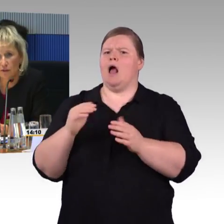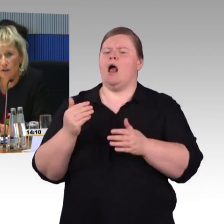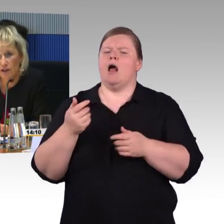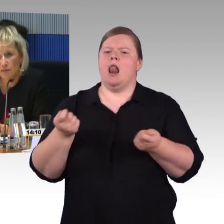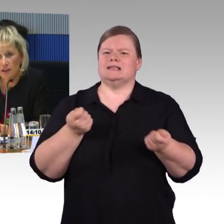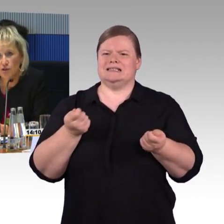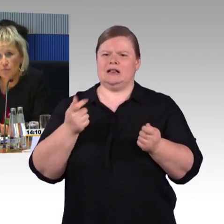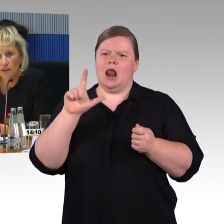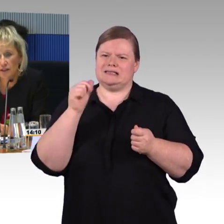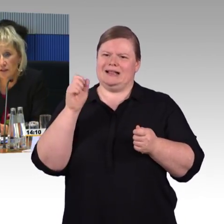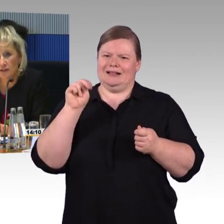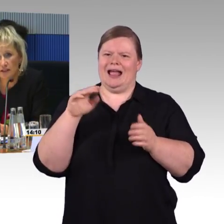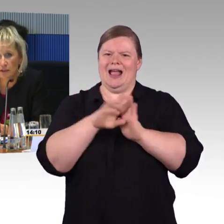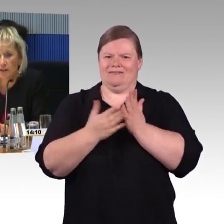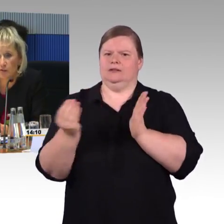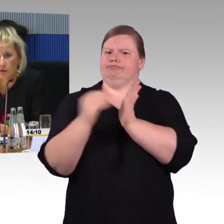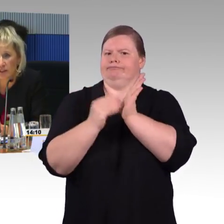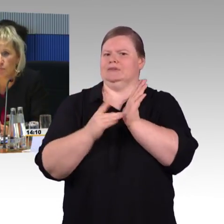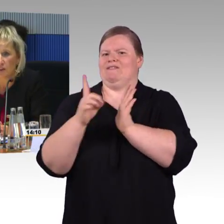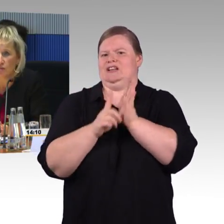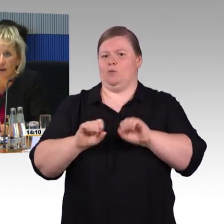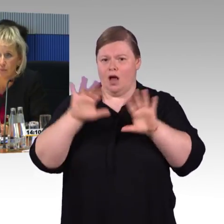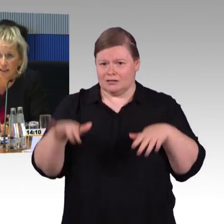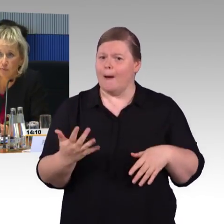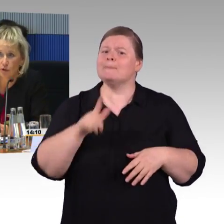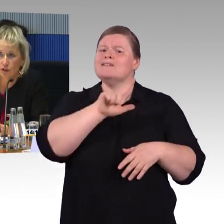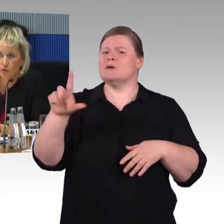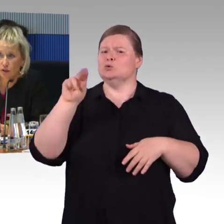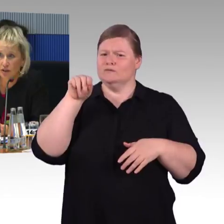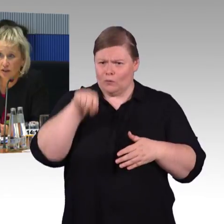für Menschen mit Sehbehinderungen entsprechend. Wir haben Deckenmonitoren,